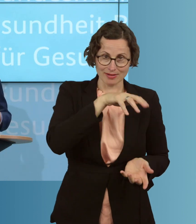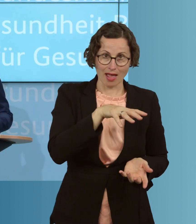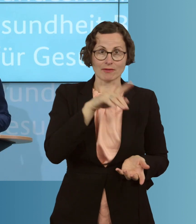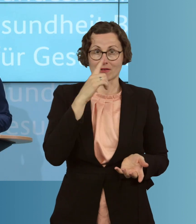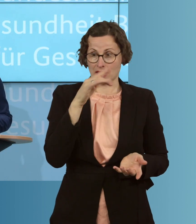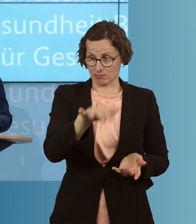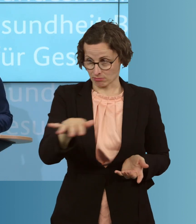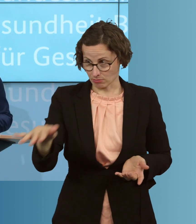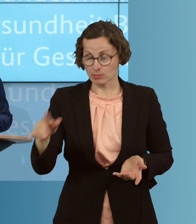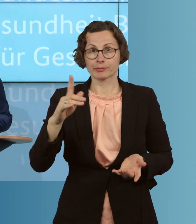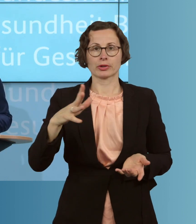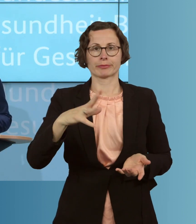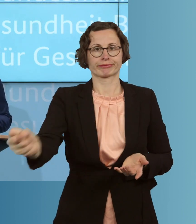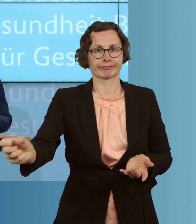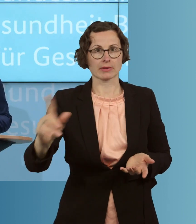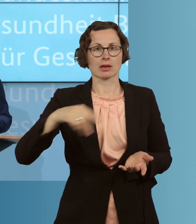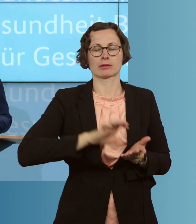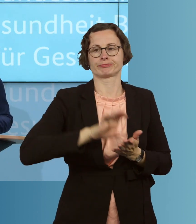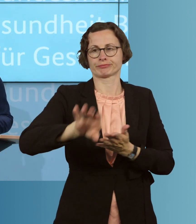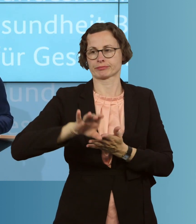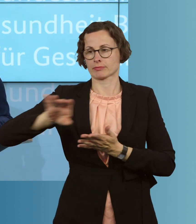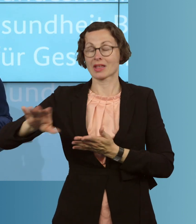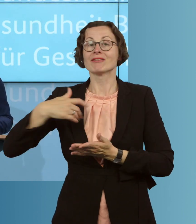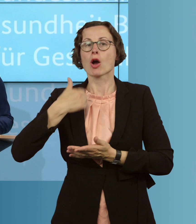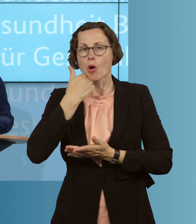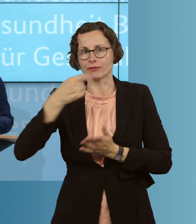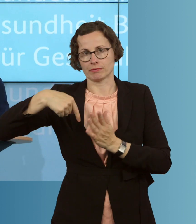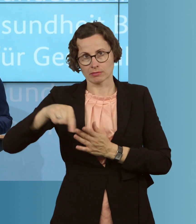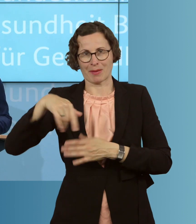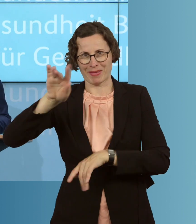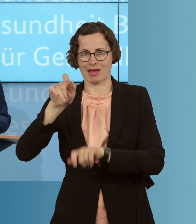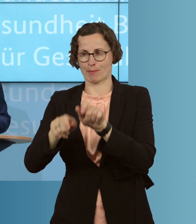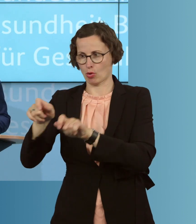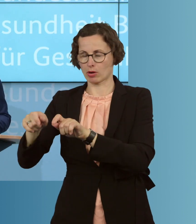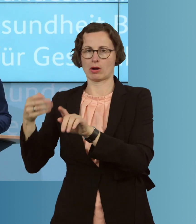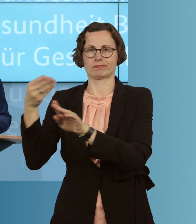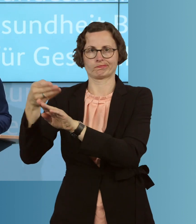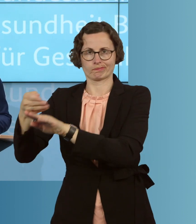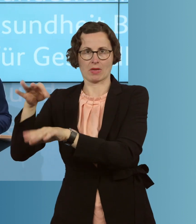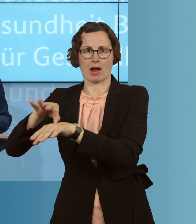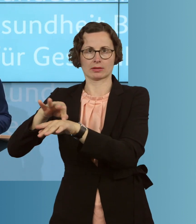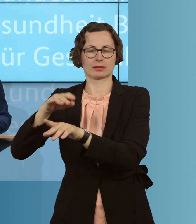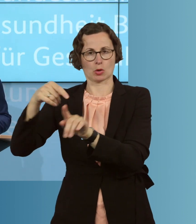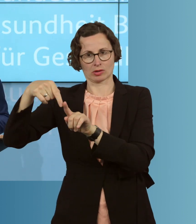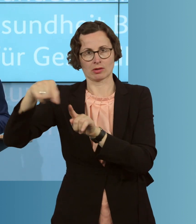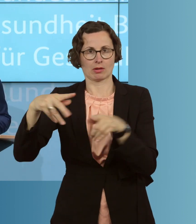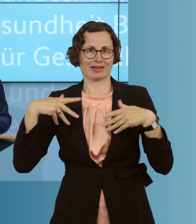dass das eintritt, was wir uns sehr wünschen, dass deutlich mehr Bürgerinnen und Bürger sich dieses Mal auch gegen Grippe impfen lassen als beim letzten Mal.